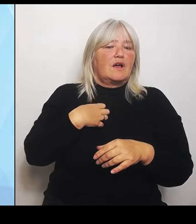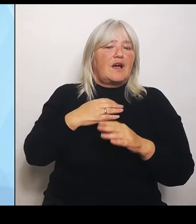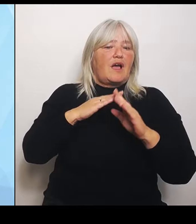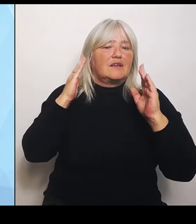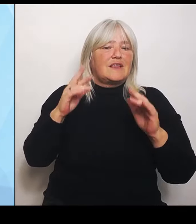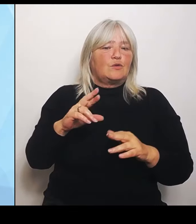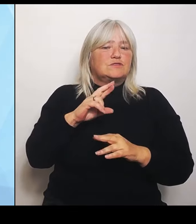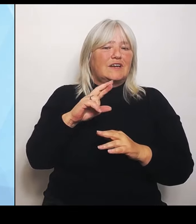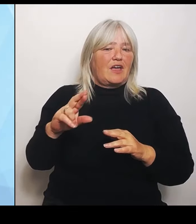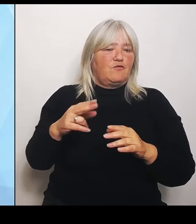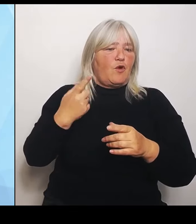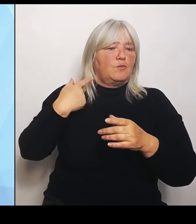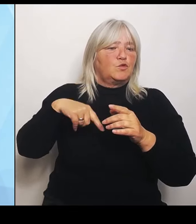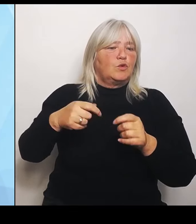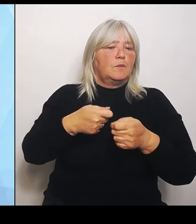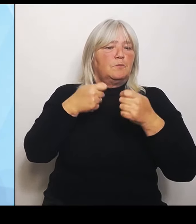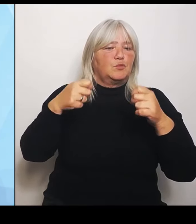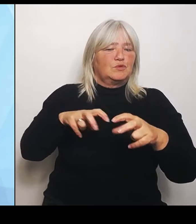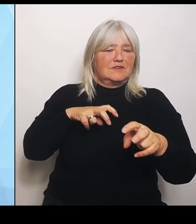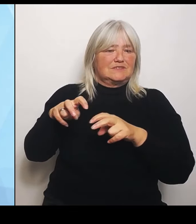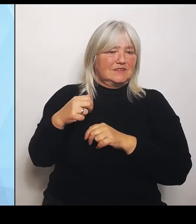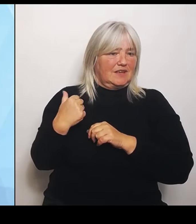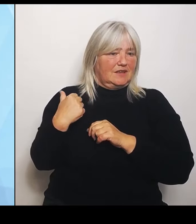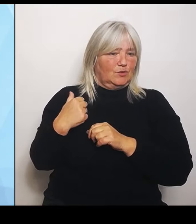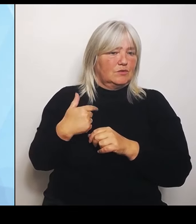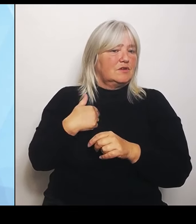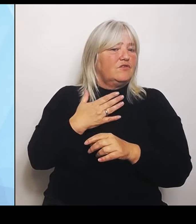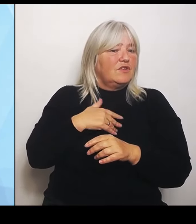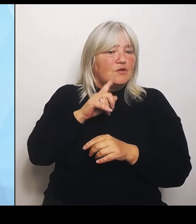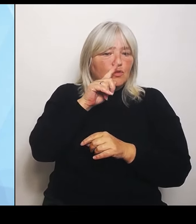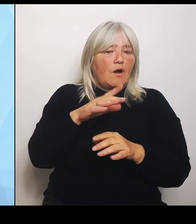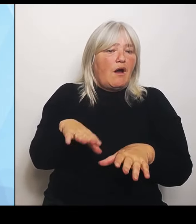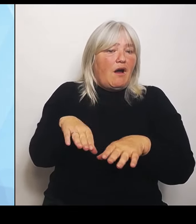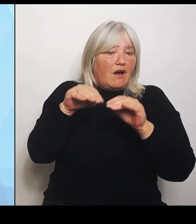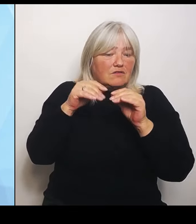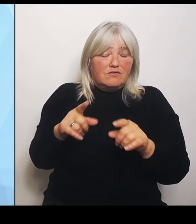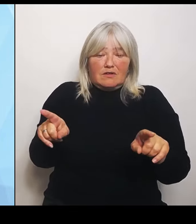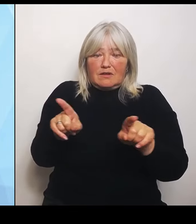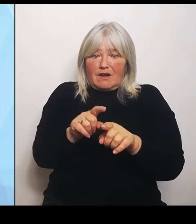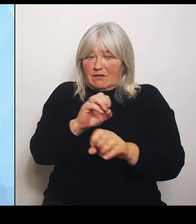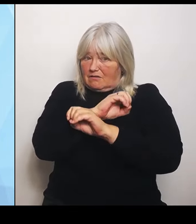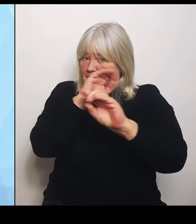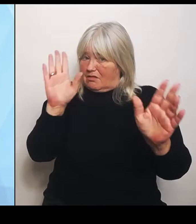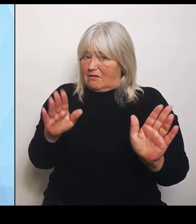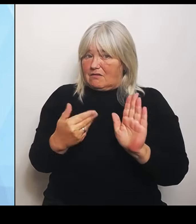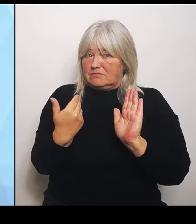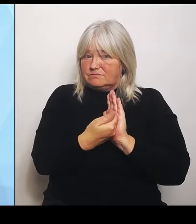von von Anfang an gleich klarstellen: Die Reform selbst wird von uns unterstützt, und zwar von allen 16 Bundesländern.